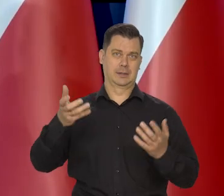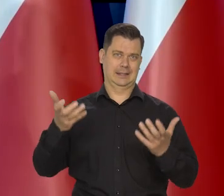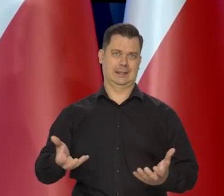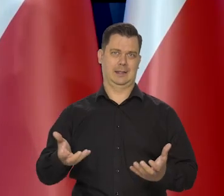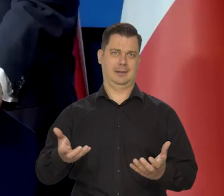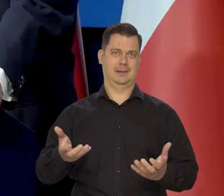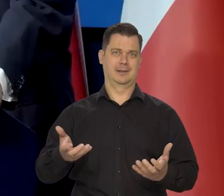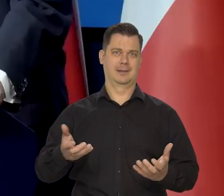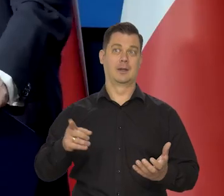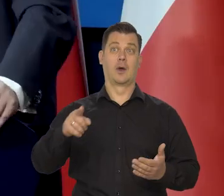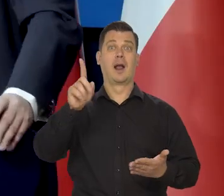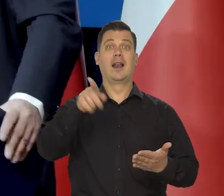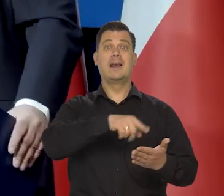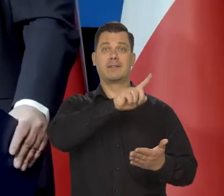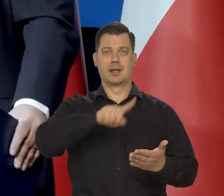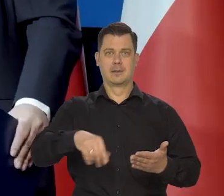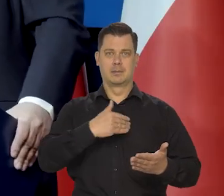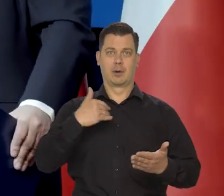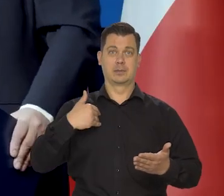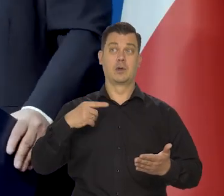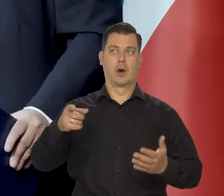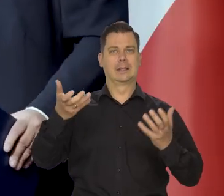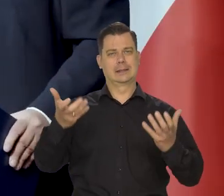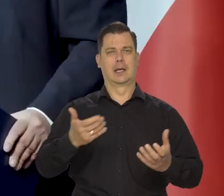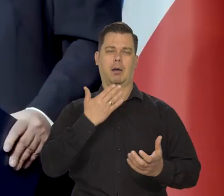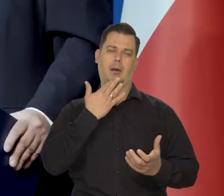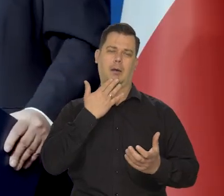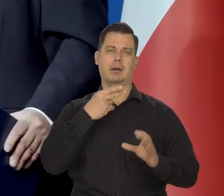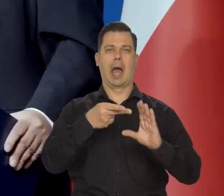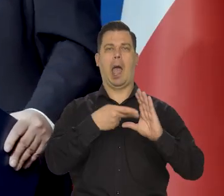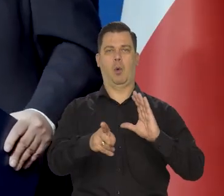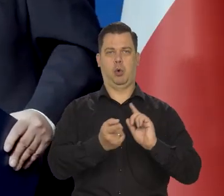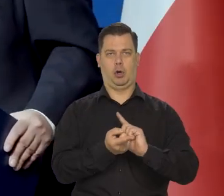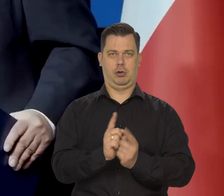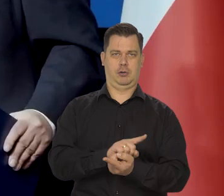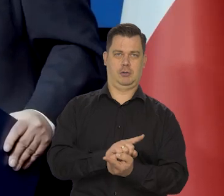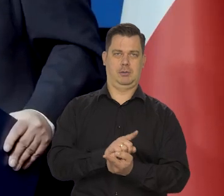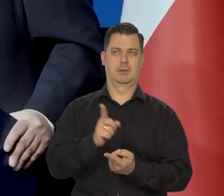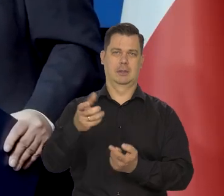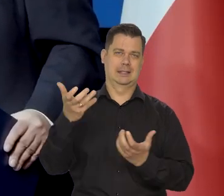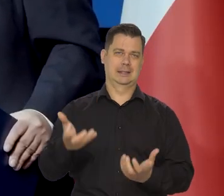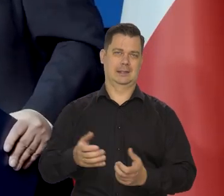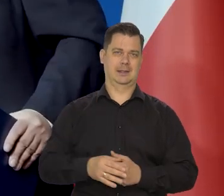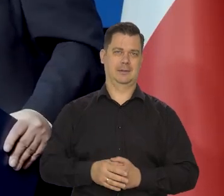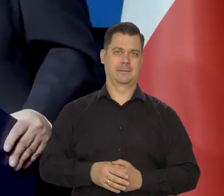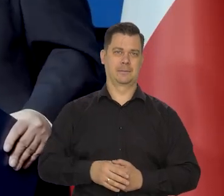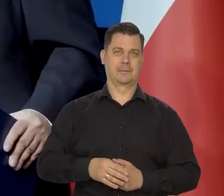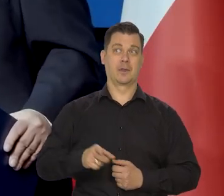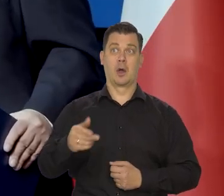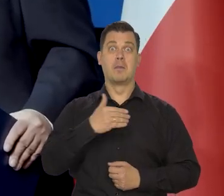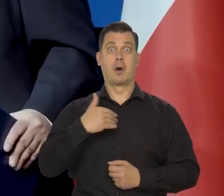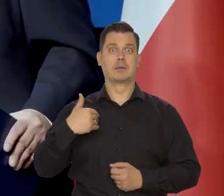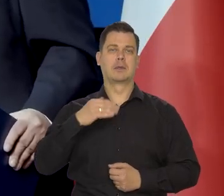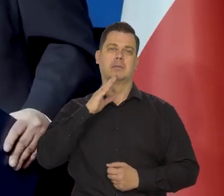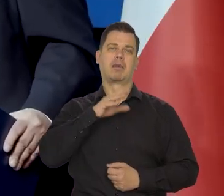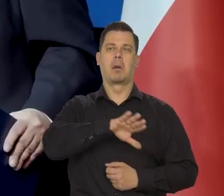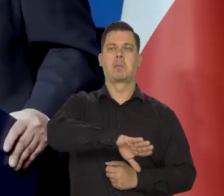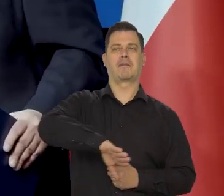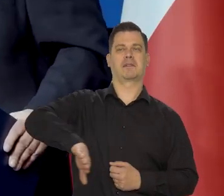Ci, co by chcieli likwidacji Polski jako kraju niepodległego, suwerennego. Co by chcieli, że Polska była jakoś tam prowincją,